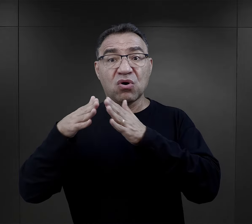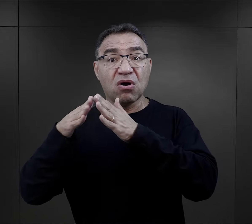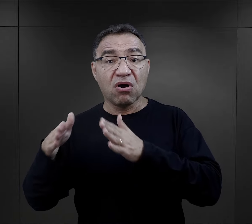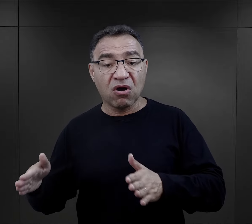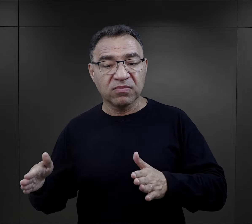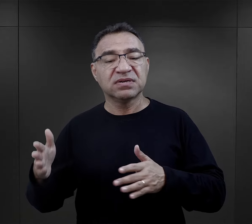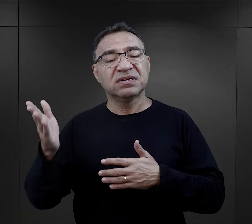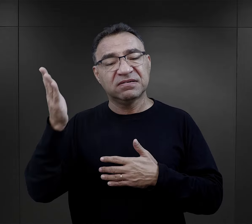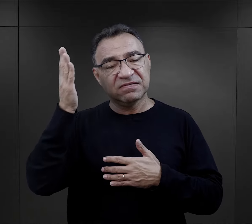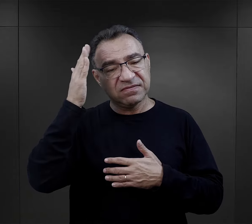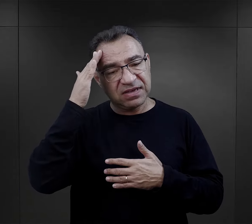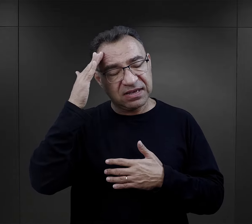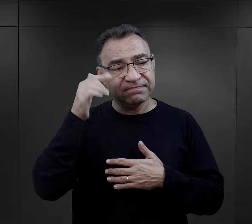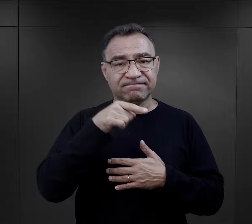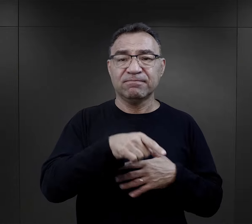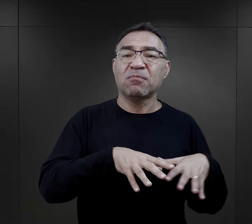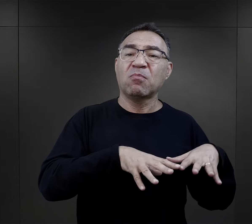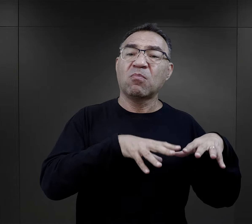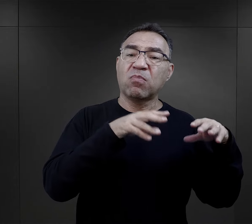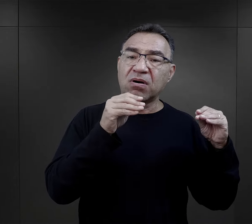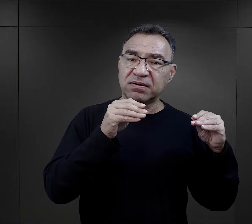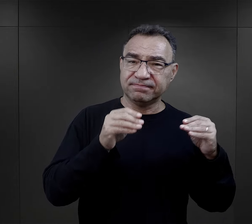twierdzą, że właśnie to był taki wstęp,